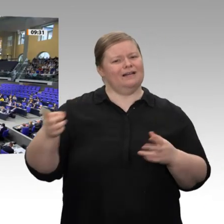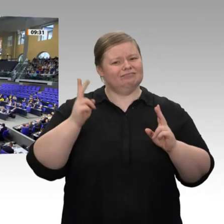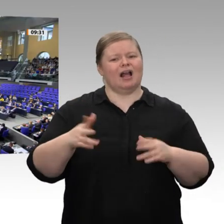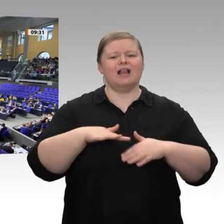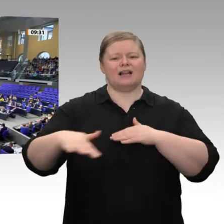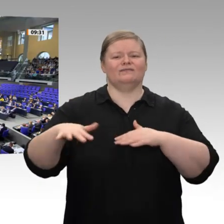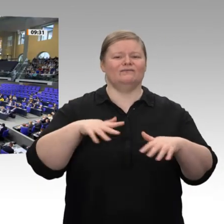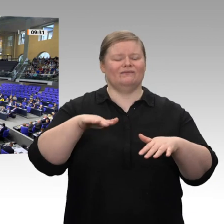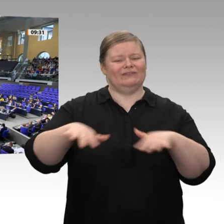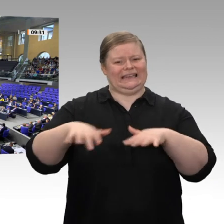Wir haben heute